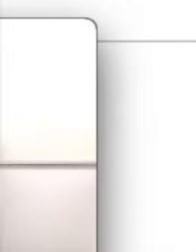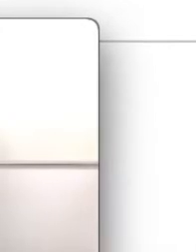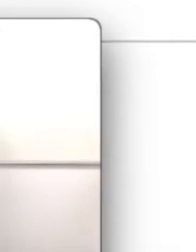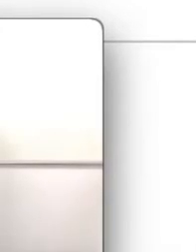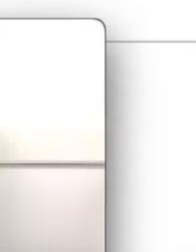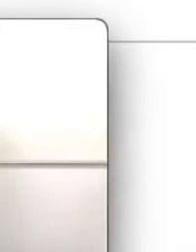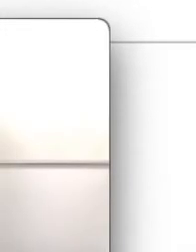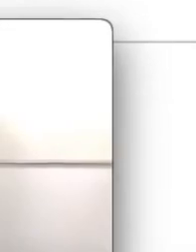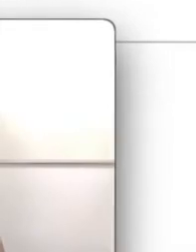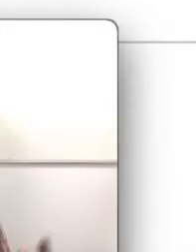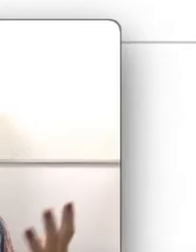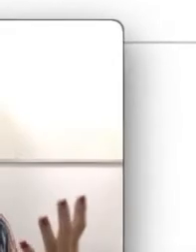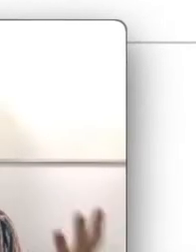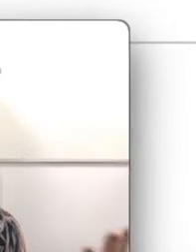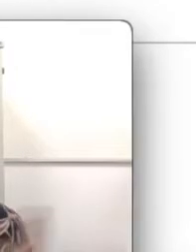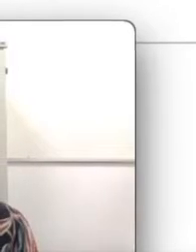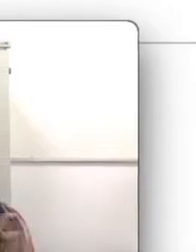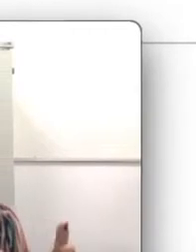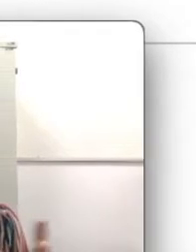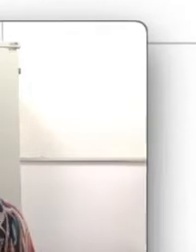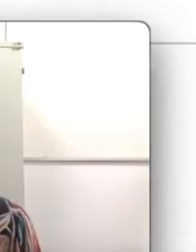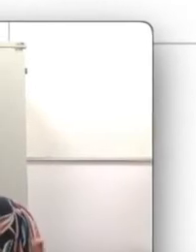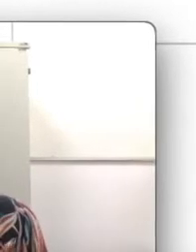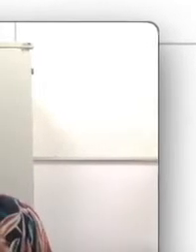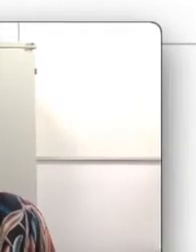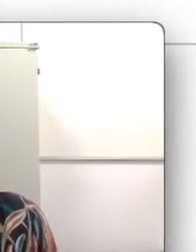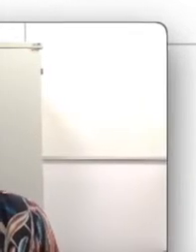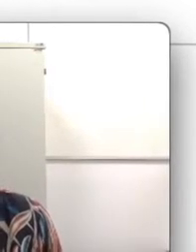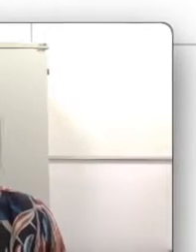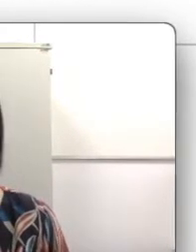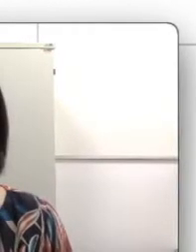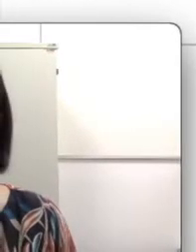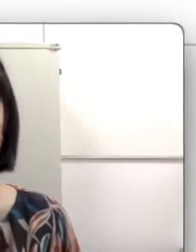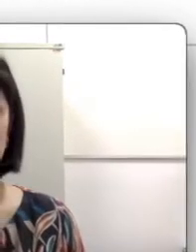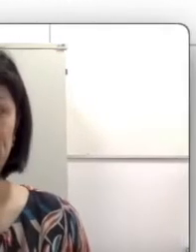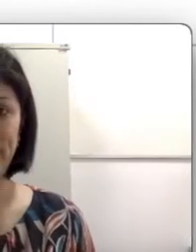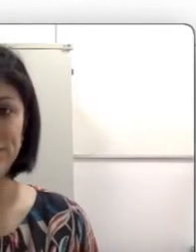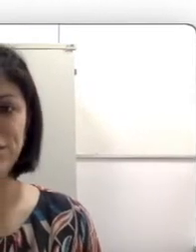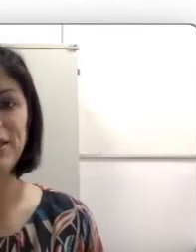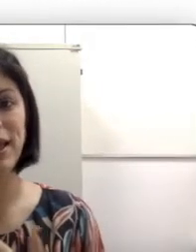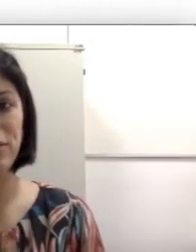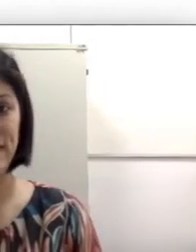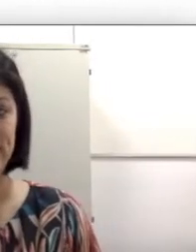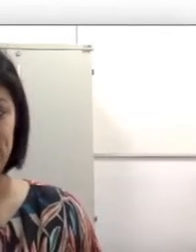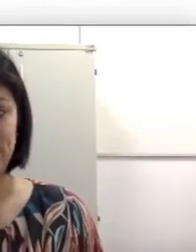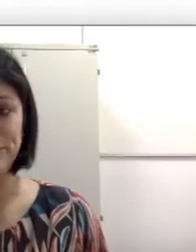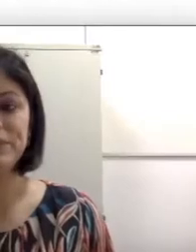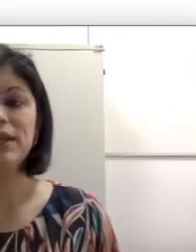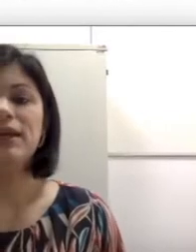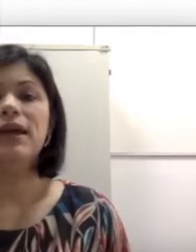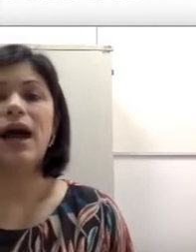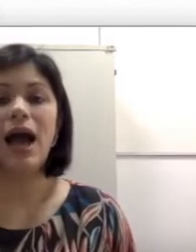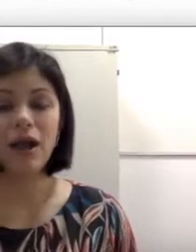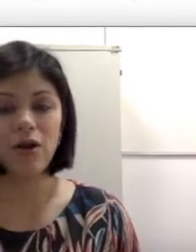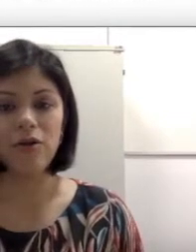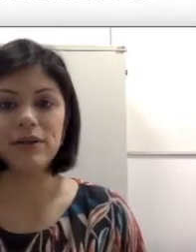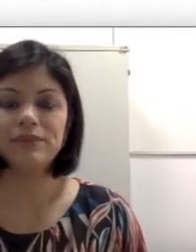janela oval, que faz uma fronteira entre a orelha média e orelha interna, a cóclea,